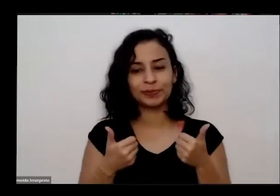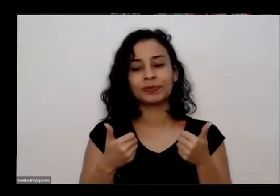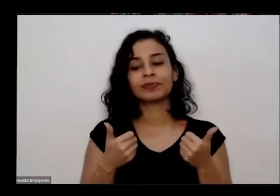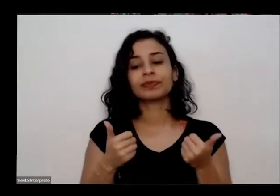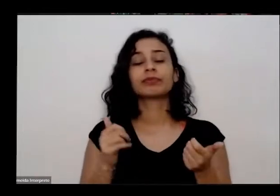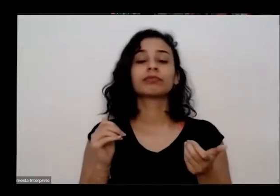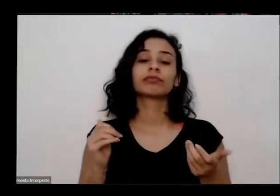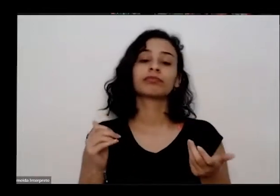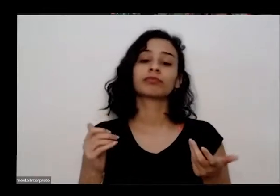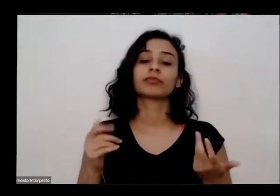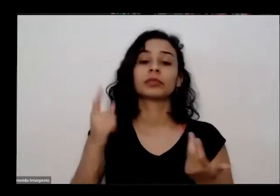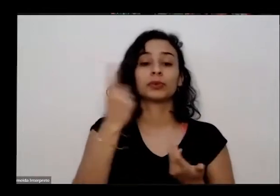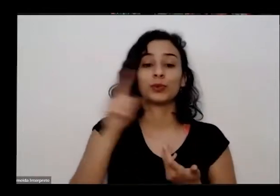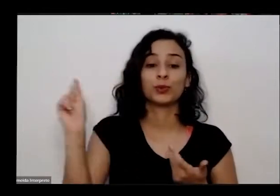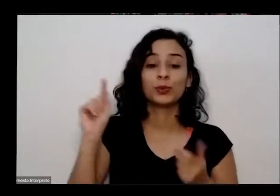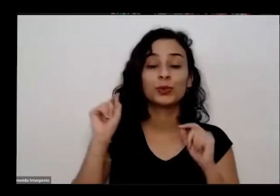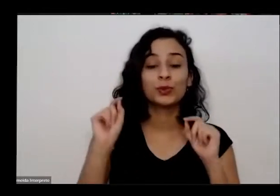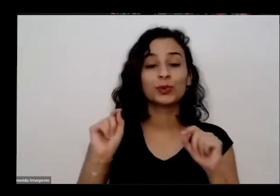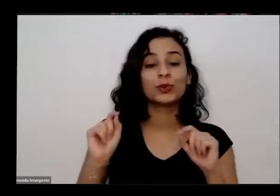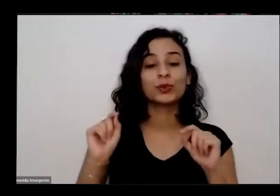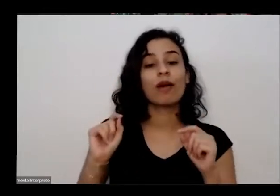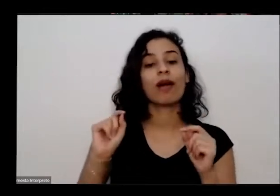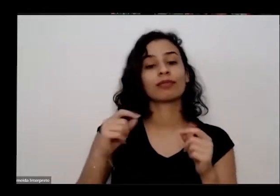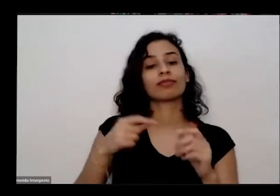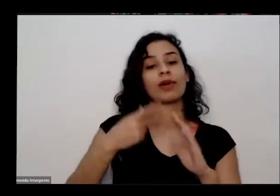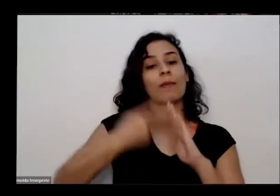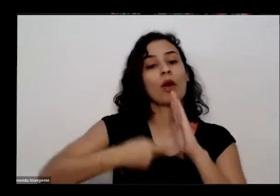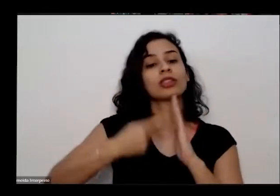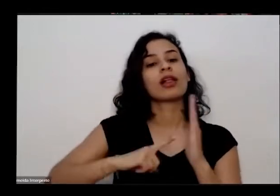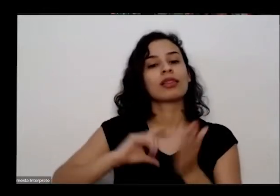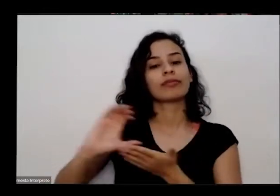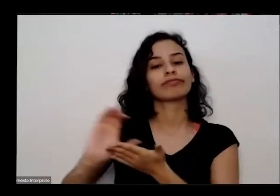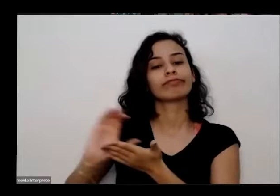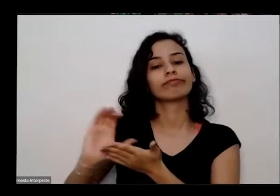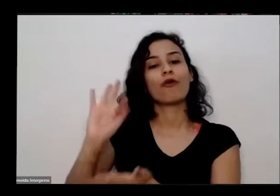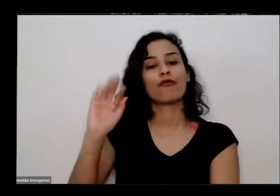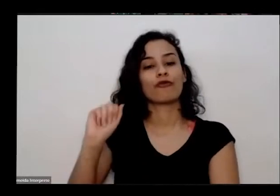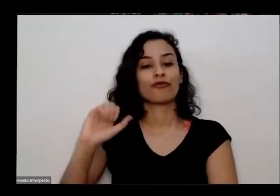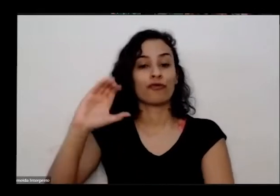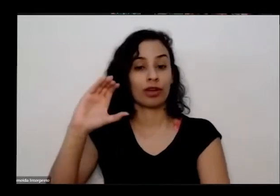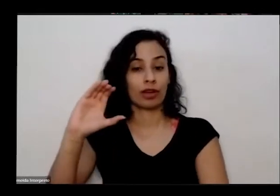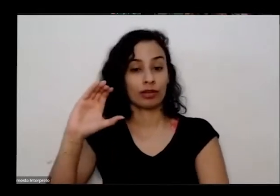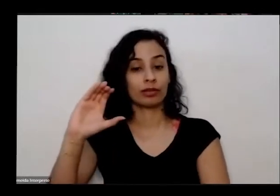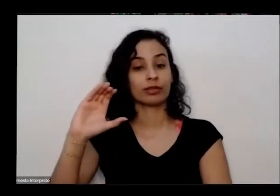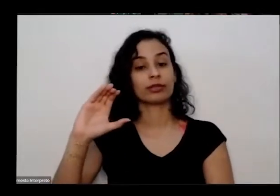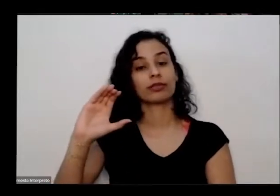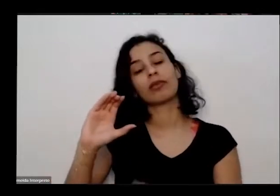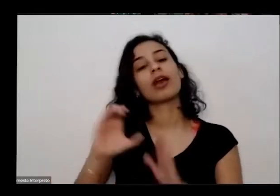projeto conta com recursos do Fundo de a opaq dele o meio do edital da secretaria de cultura